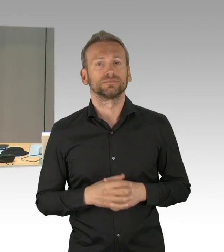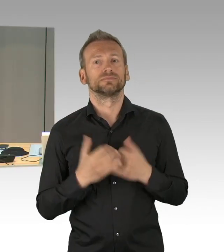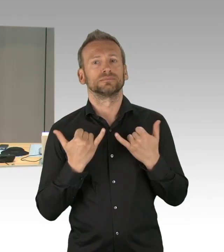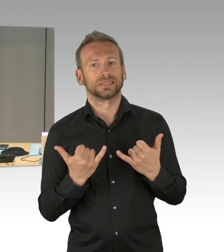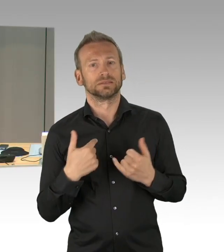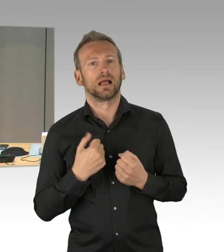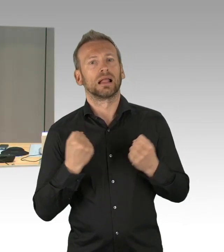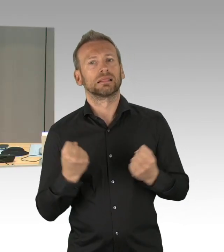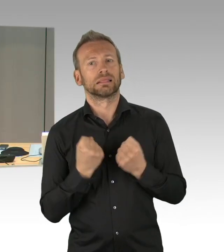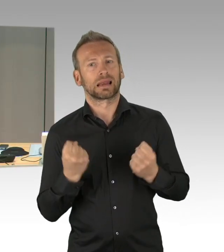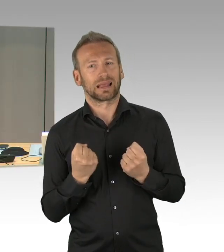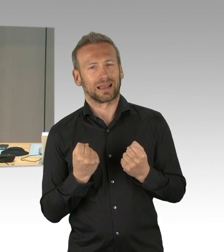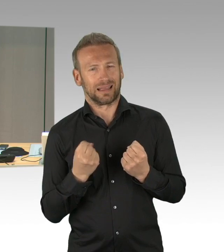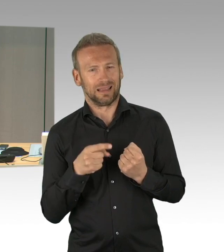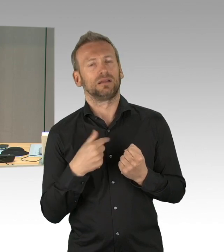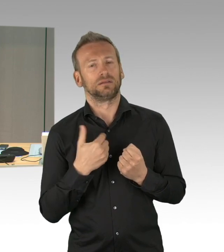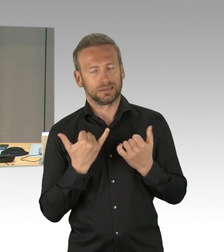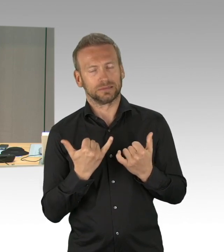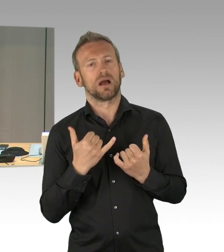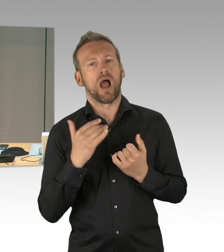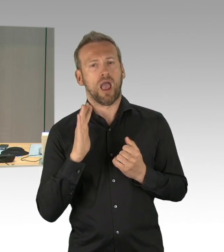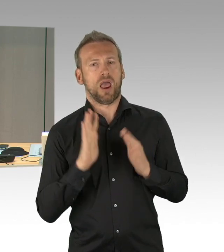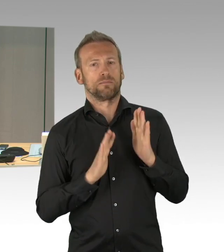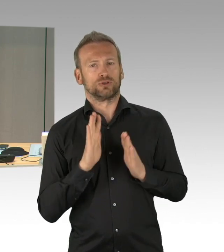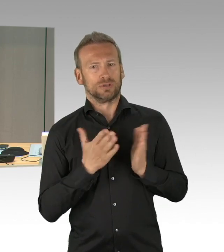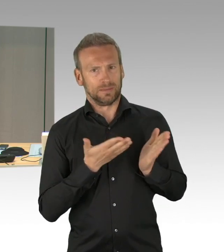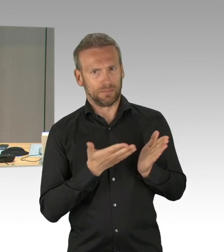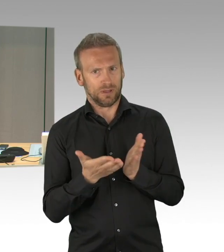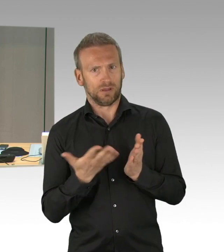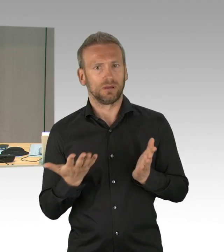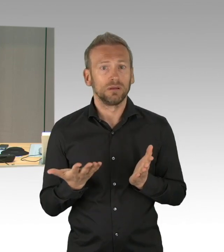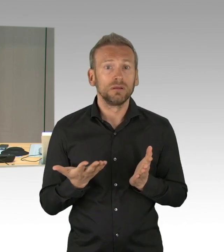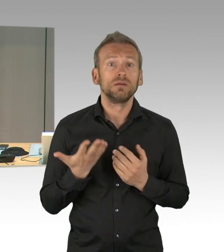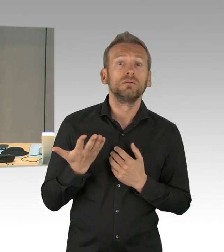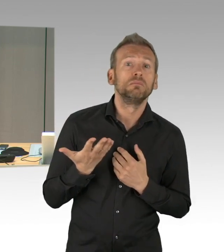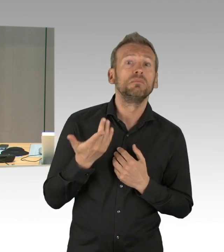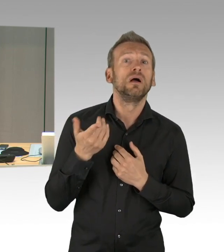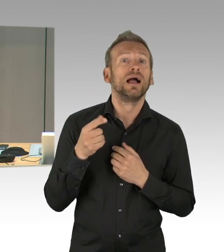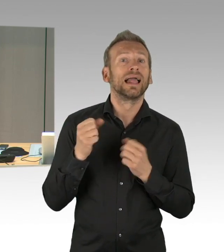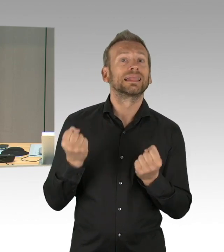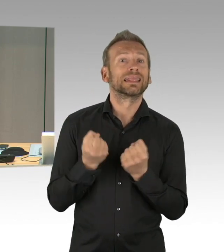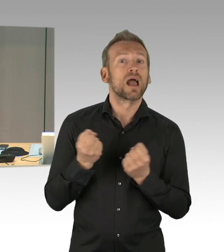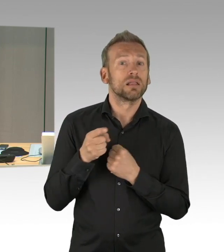Damit ist der Dringlichkeit widersprochen worden und es kommt nicht auf die Tagesordnung.